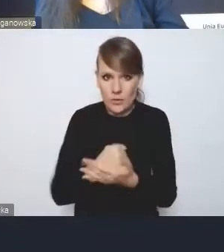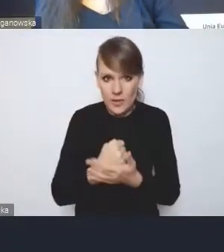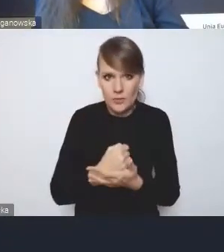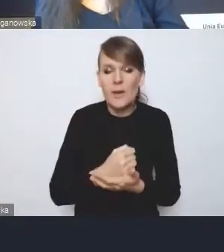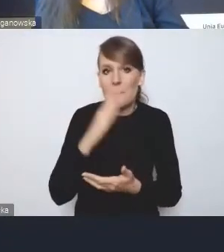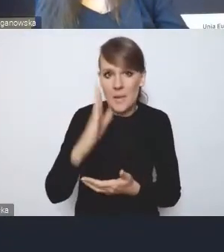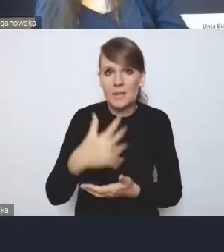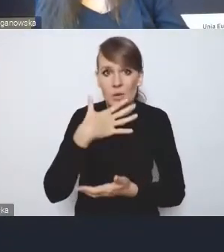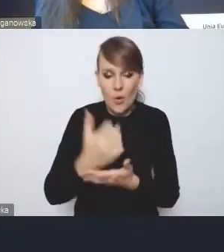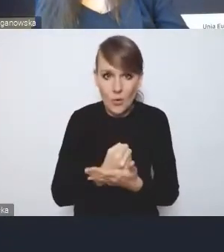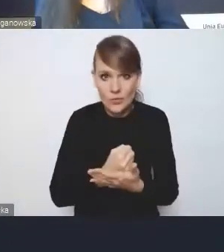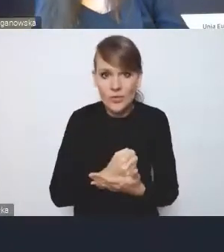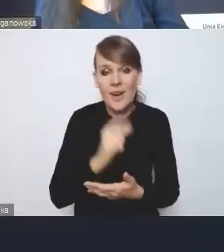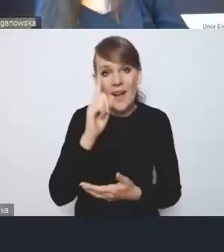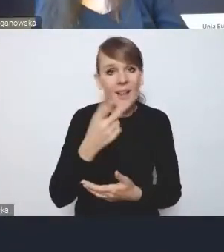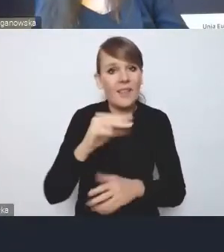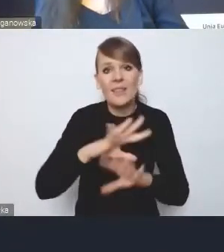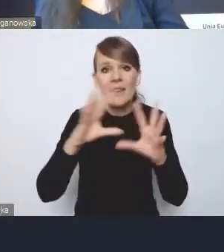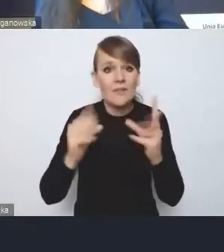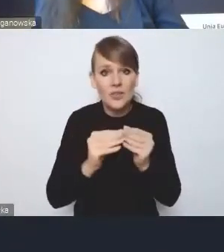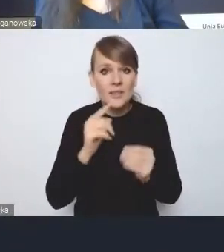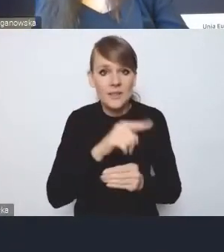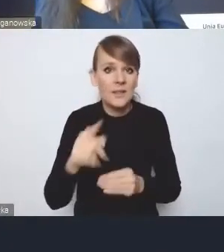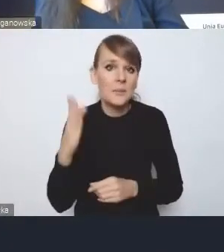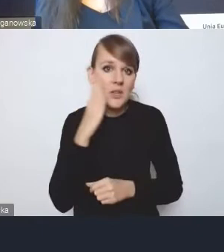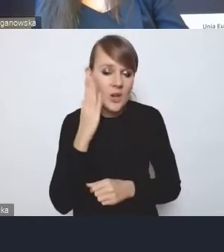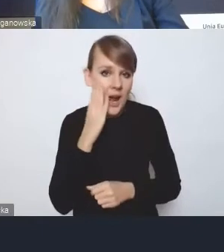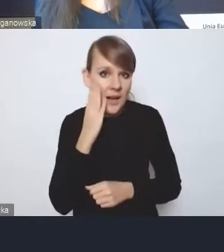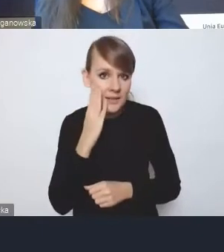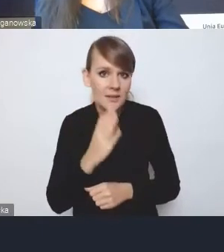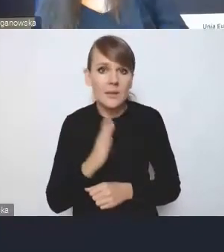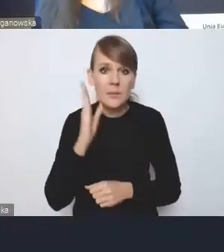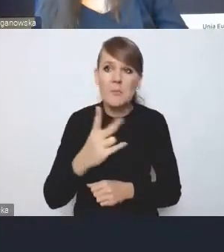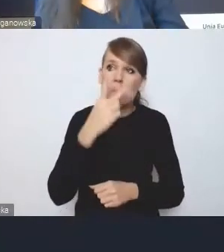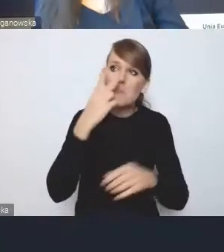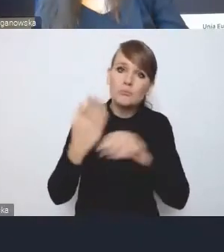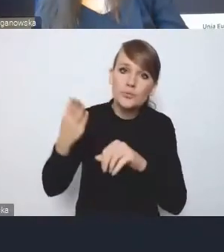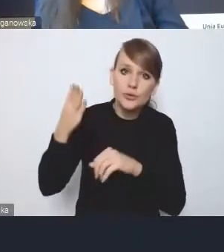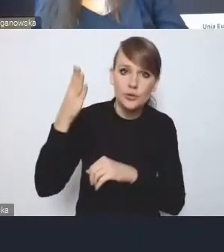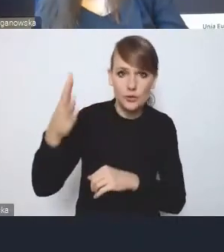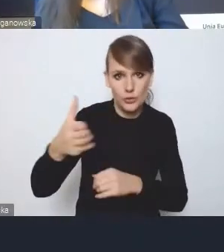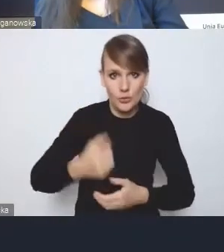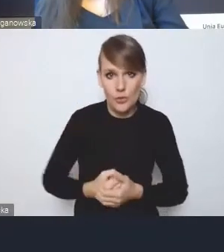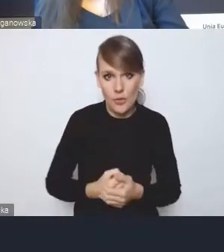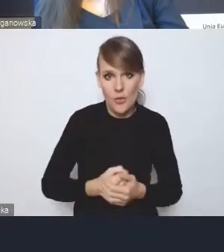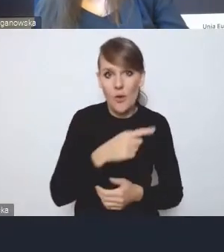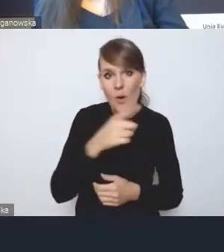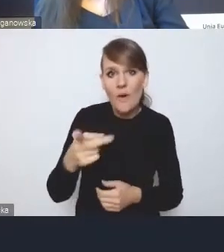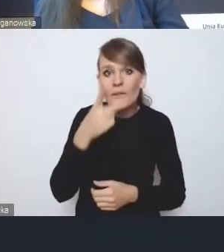natomiast nie wszyscy mieszkańcy muszą patrzeć aż tak daleko w przyszłość i widzą bardziej to, co tu i teraz,